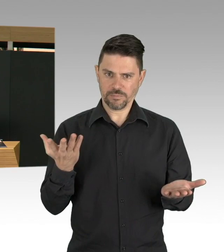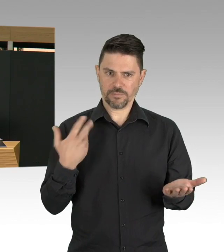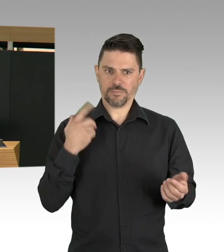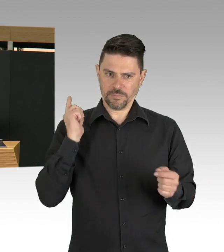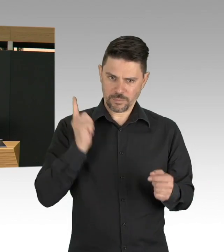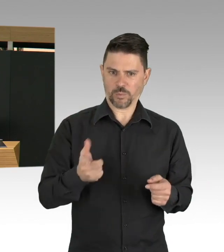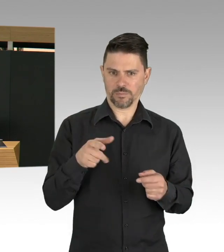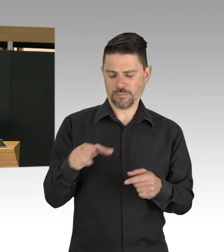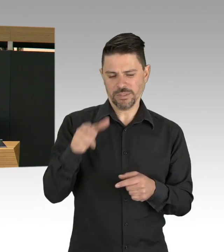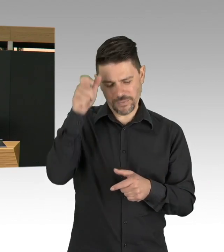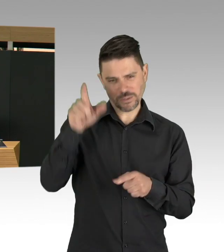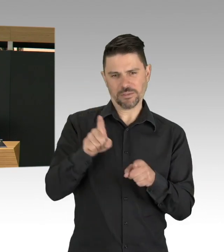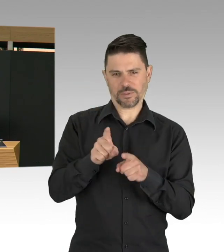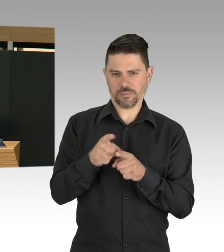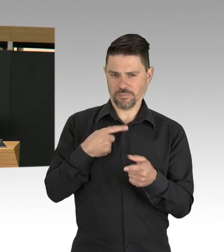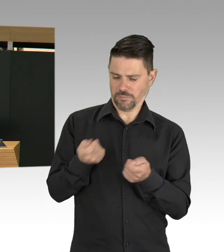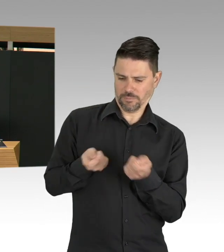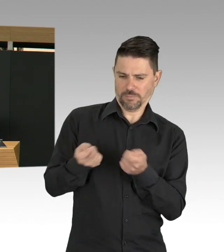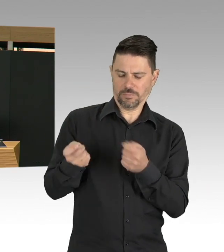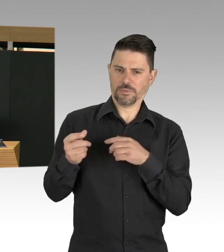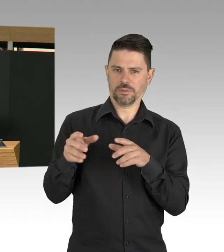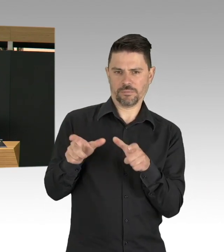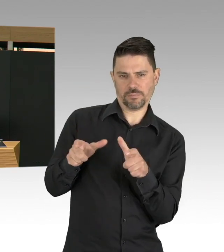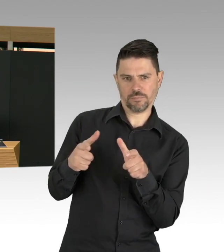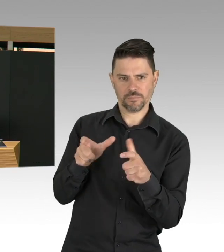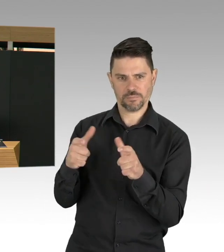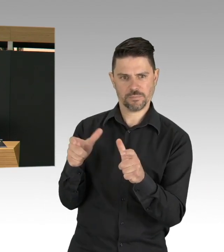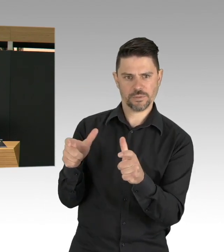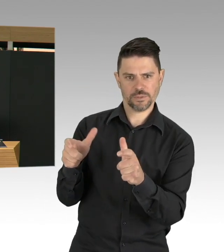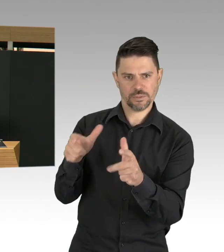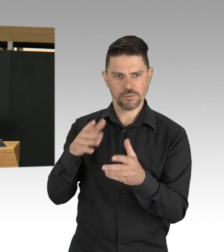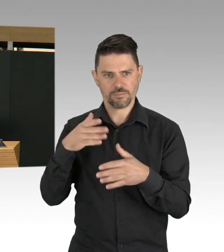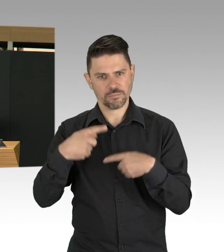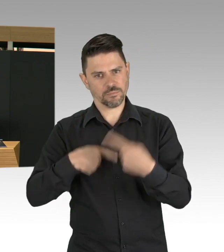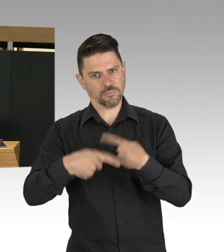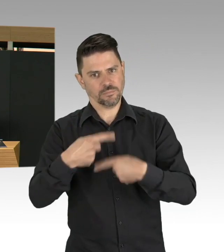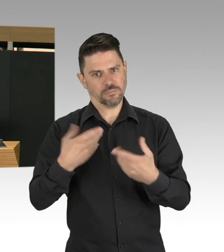mit dieser Situation umzugehen und ich kann von Glück reden, dass wir in Deutschland insgesamt aber auch in Berlin